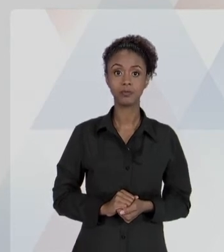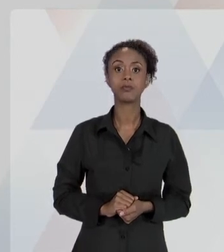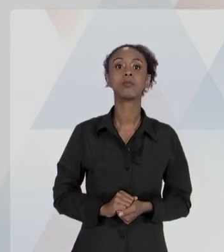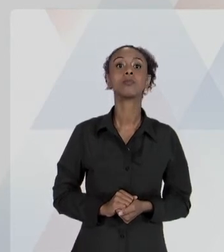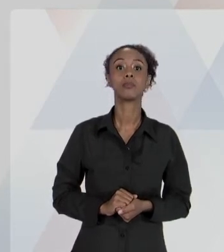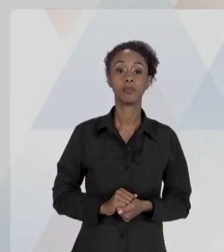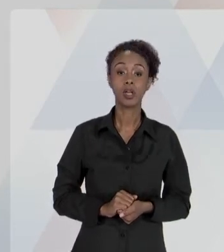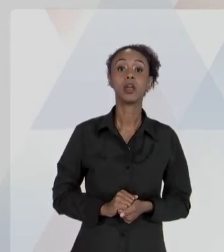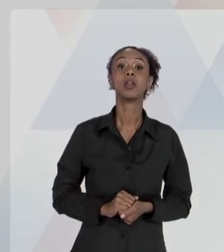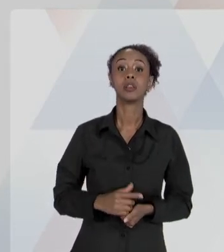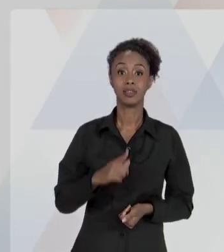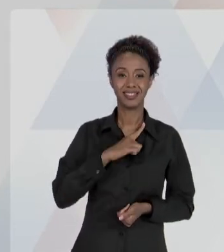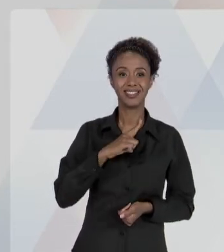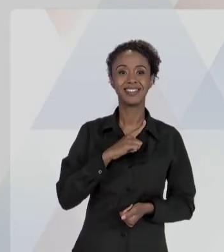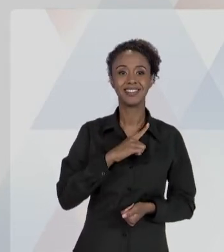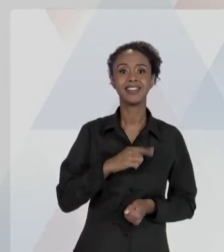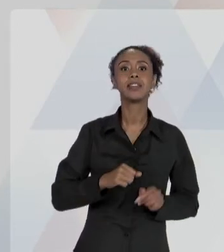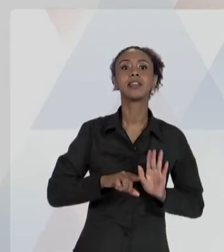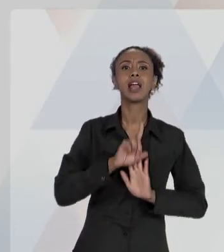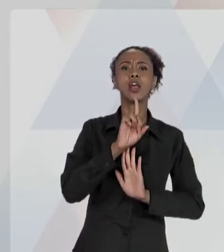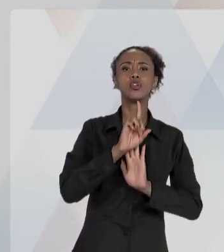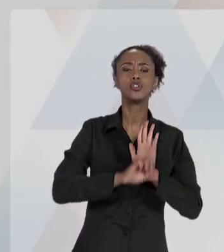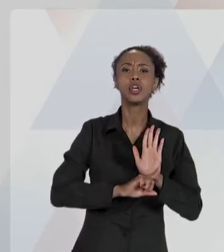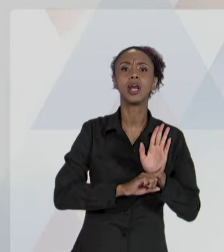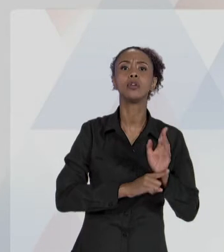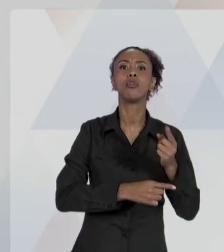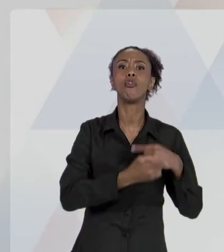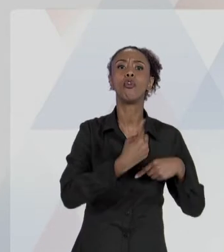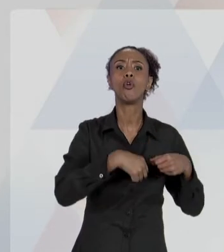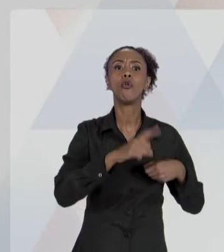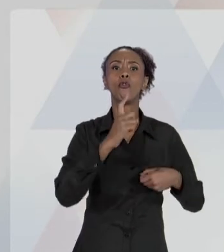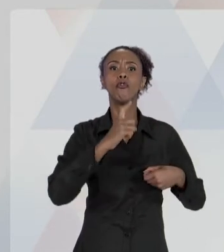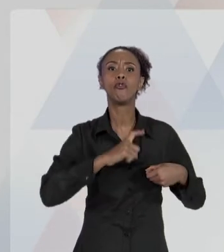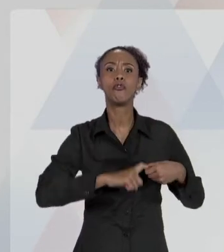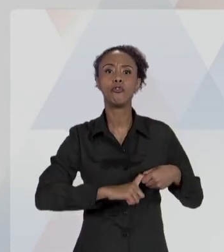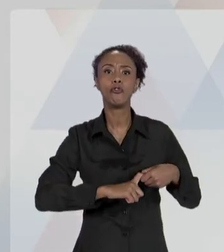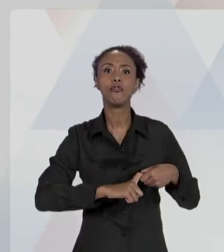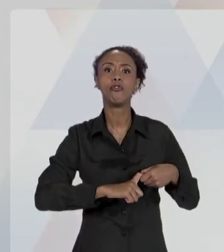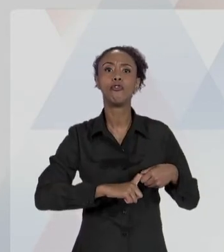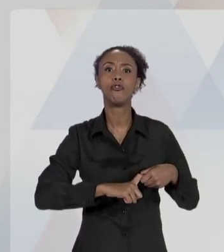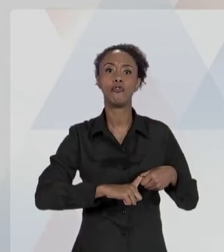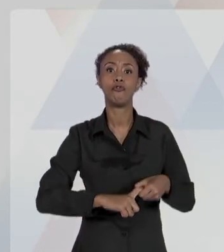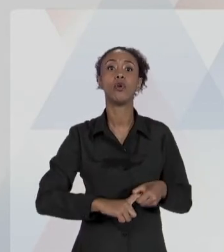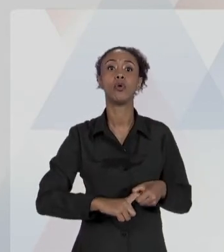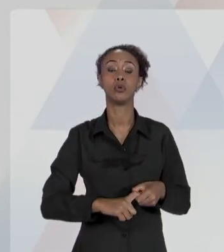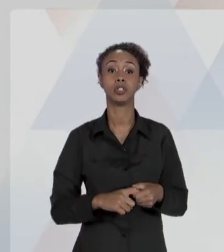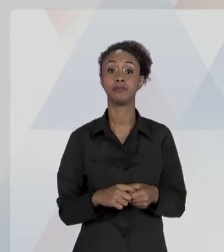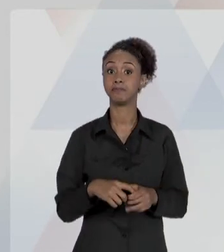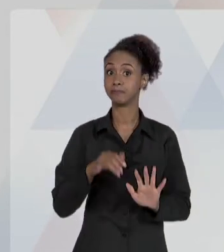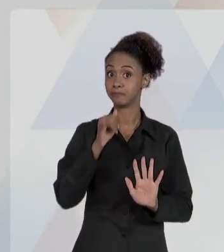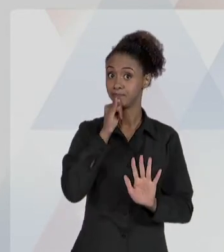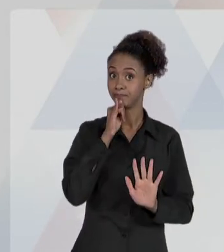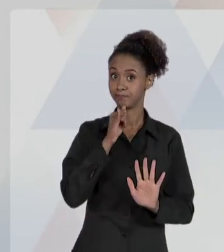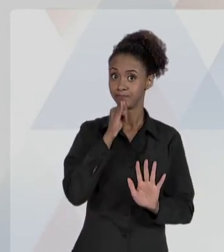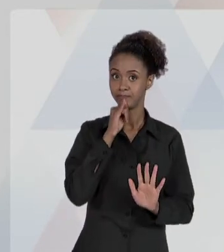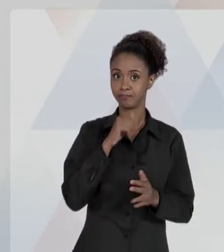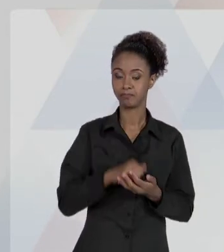CONTRA O RESPONSÁVEL NOS CASOS DE DOLO OU CULPA.". VEJA BEM, AQUELE AGENTE ESTATAL. AQUELE